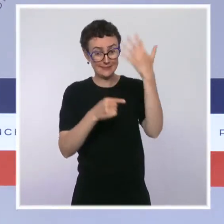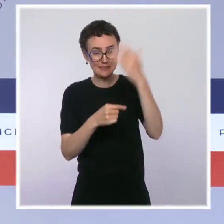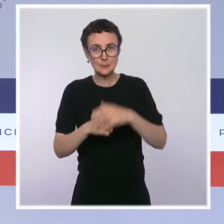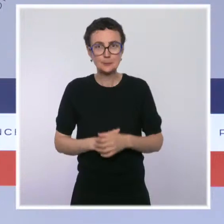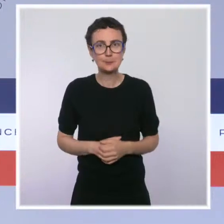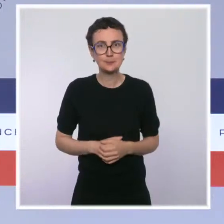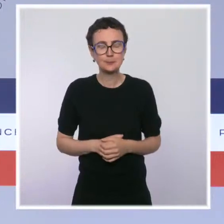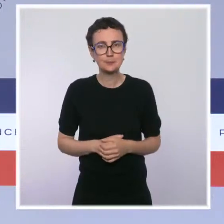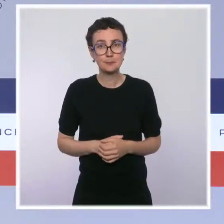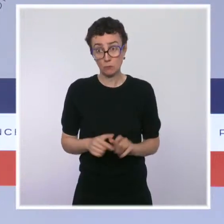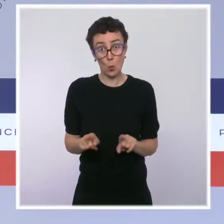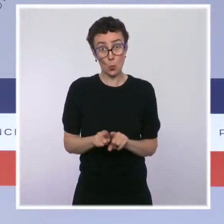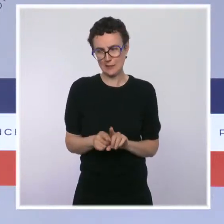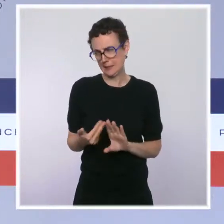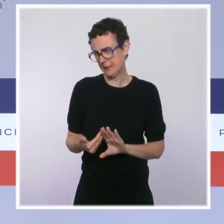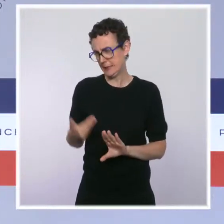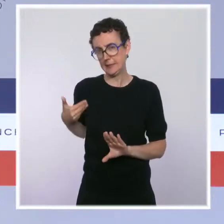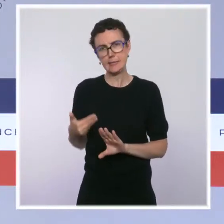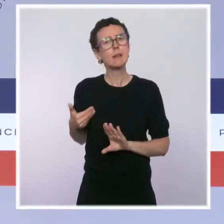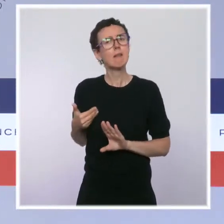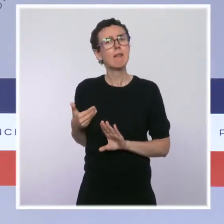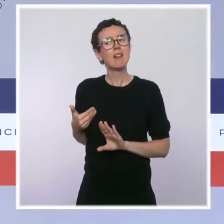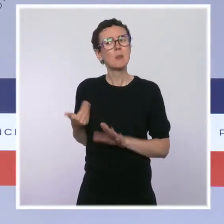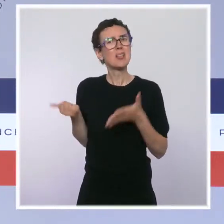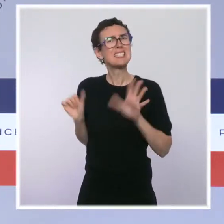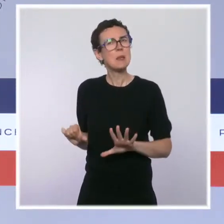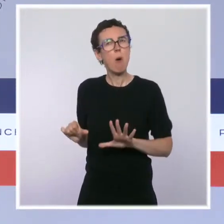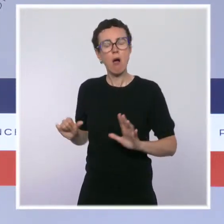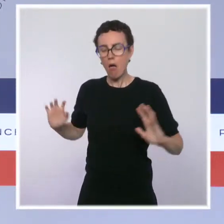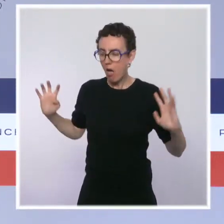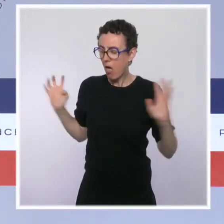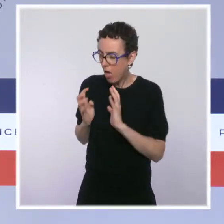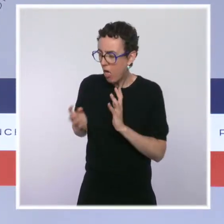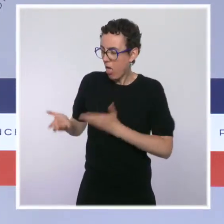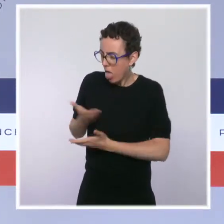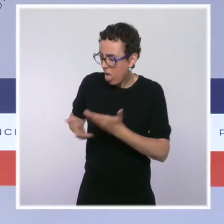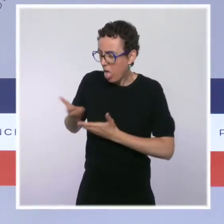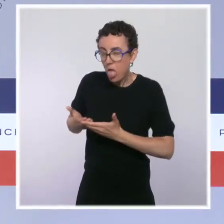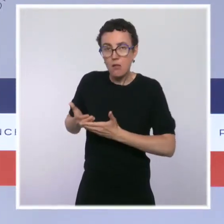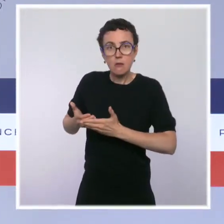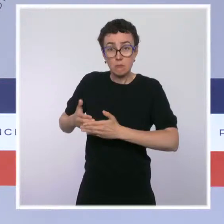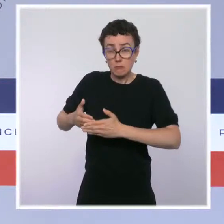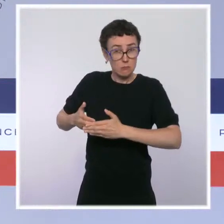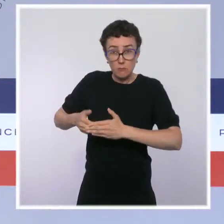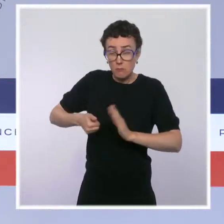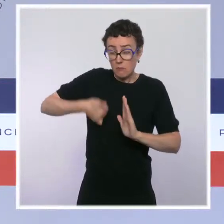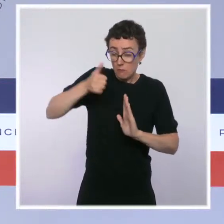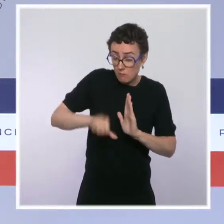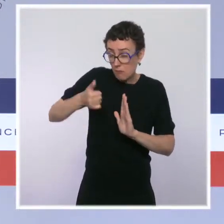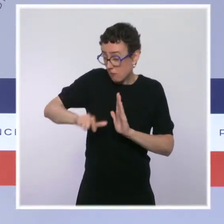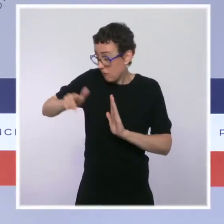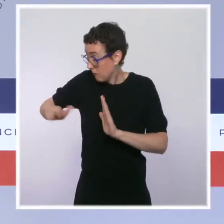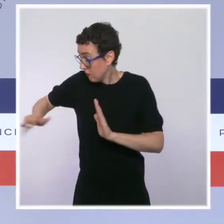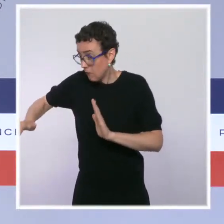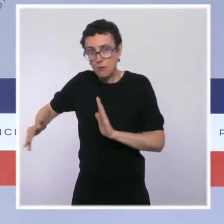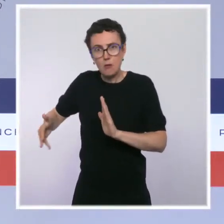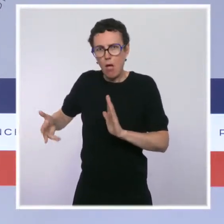des difficultés, d'imaginer pendant plusieurs mois de travail, avec l'ensemble des parties prenantes, des solutions plus pérennes,